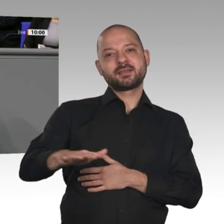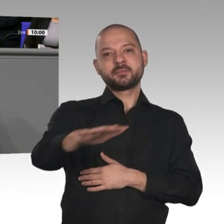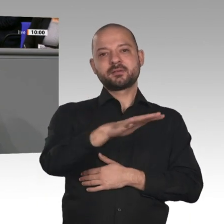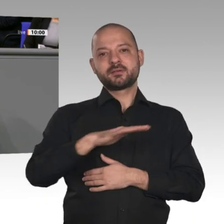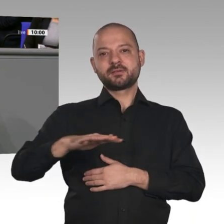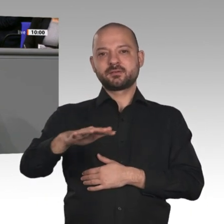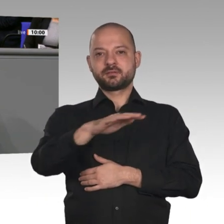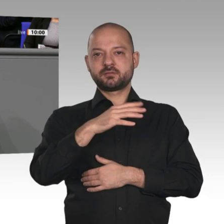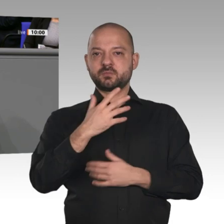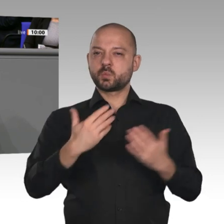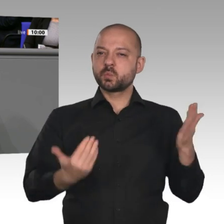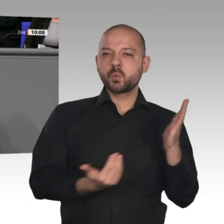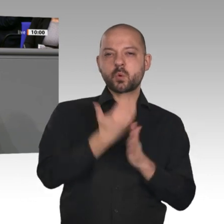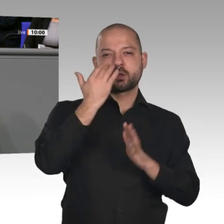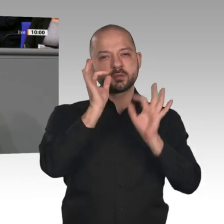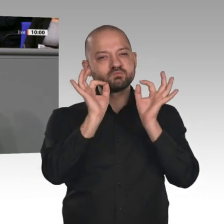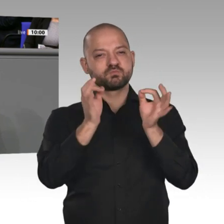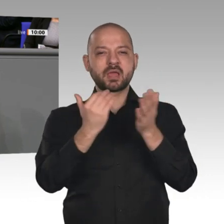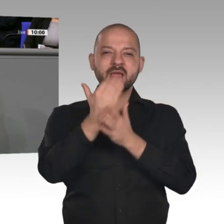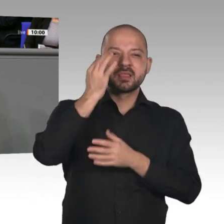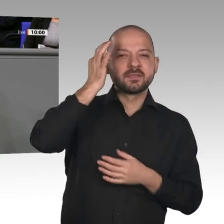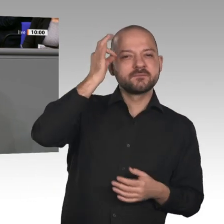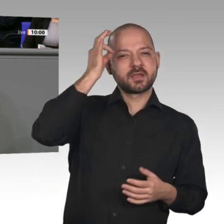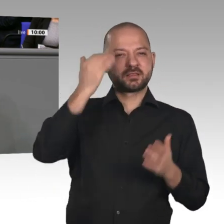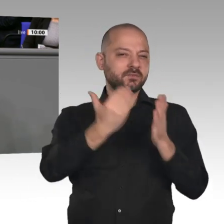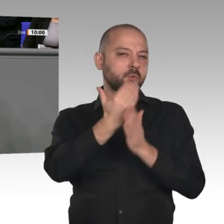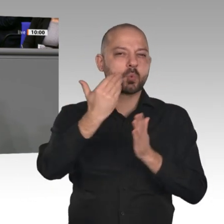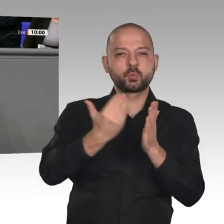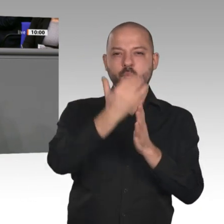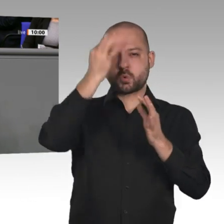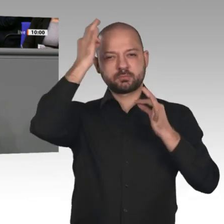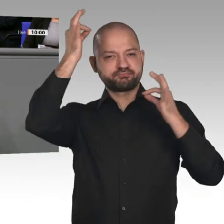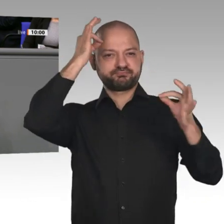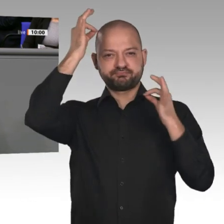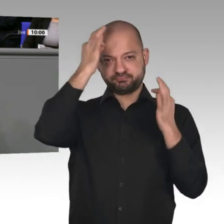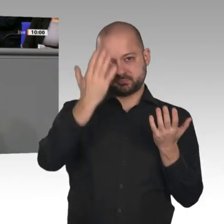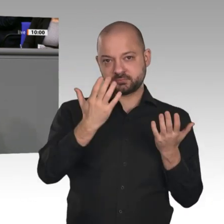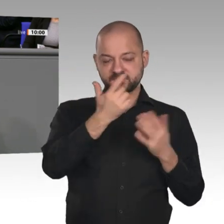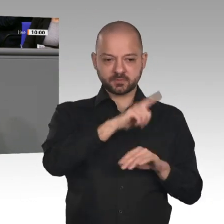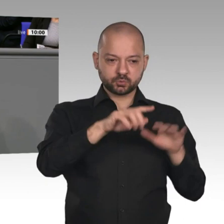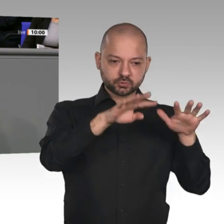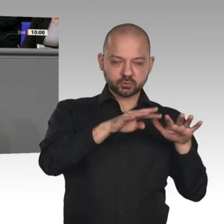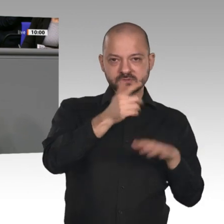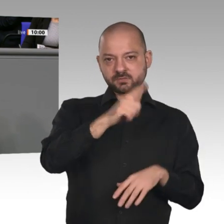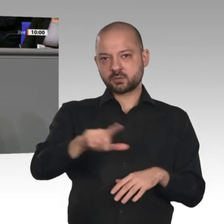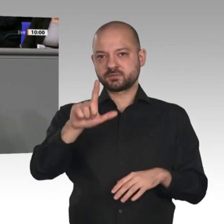zwischen 2019 und 2022 zusätzlich 100 Millionen Euro pro Jahr aus. Insofern könnten wir